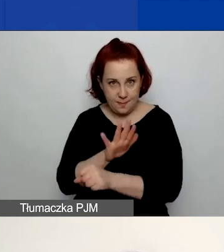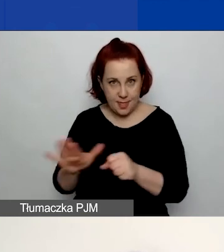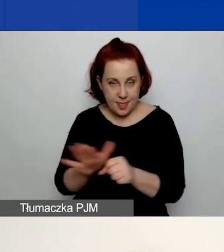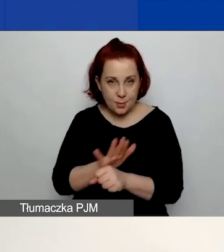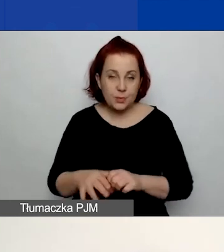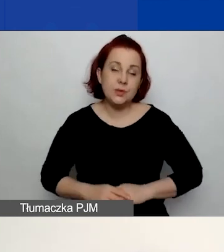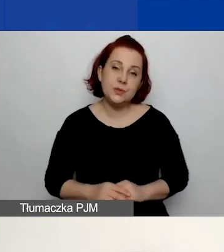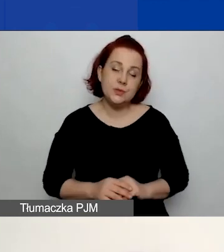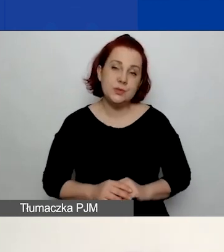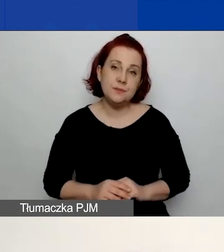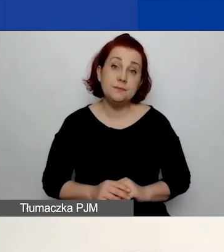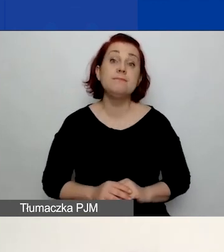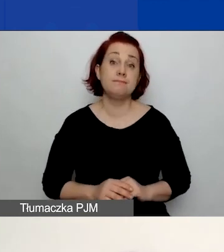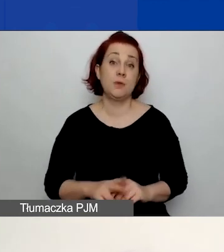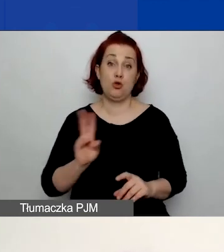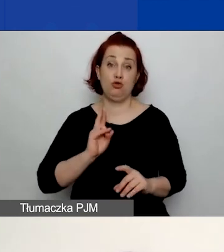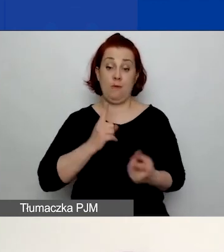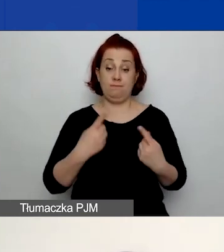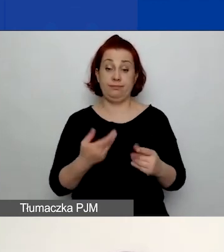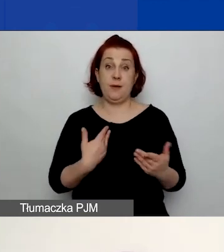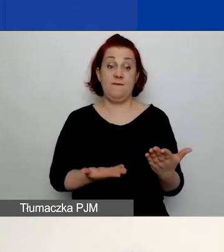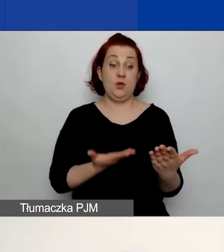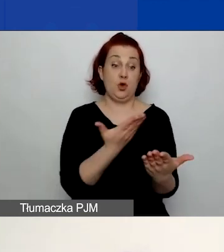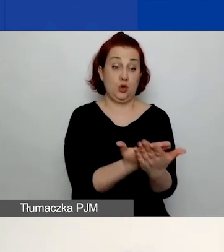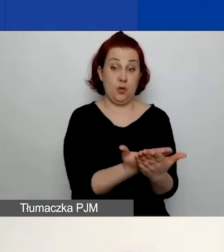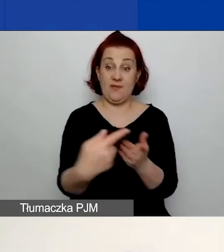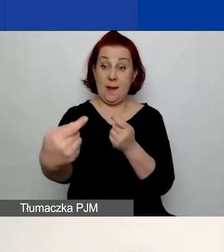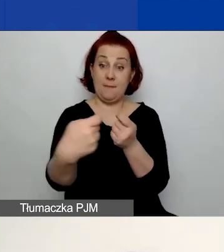Wnioskodawca i partner muszą go podpisać.